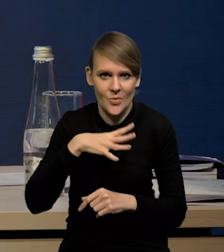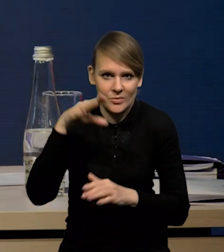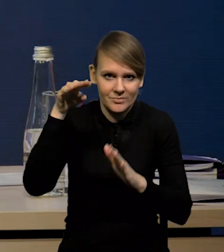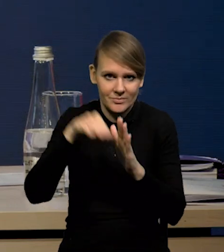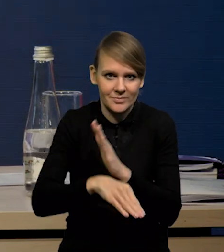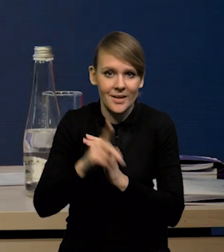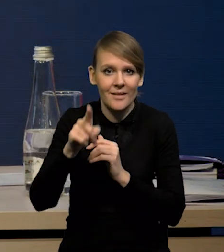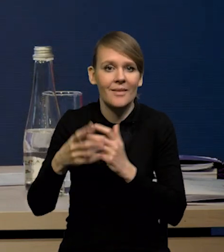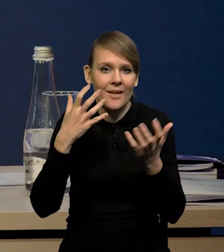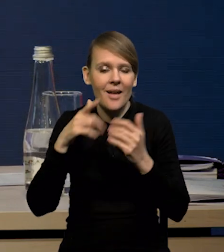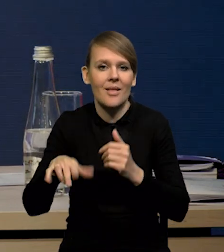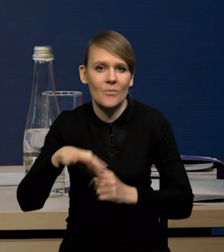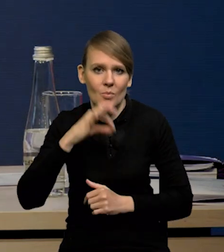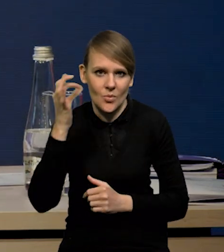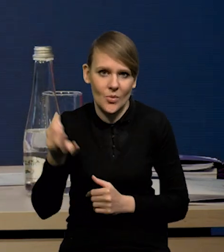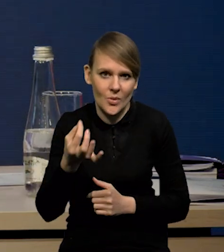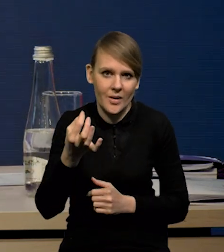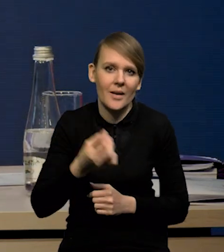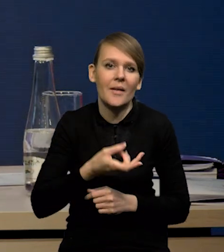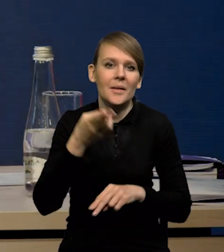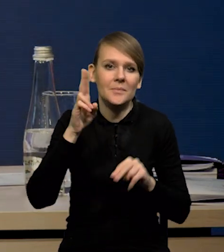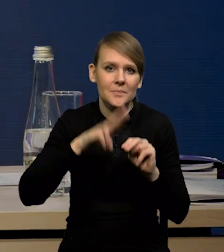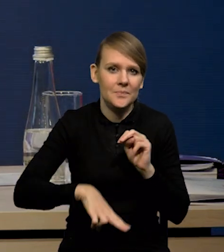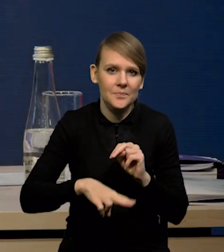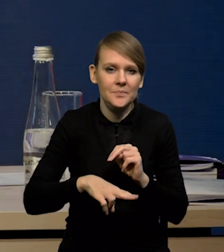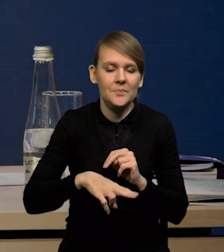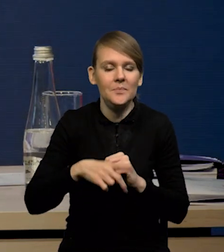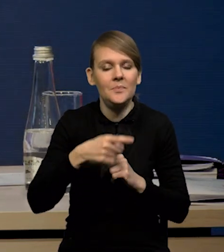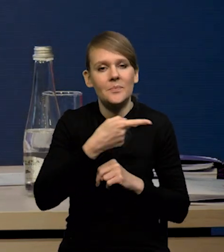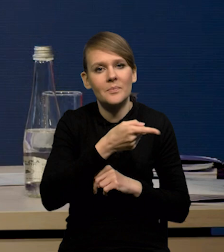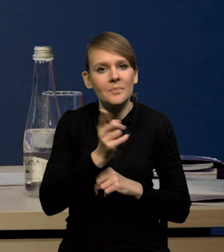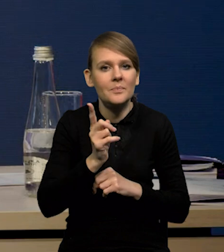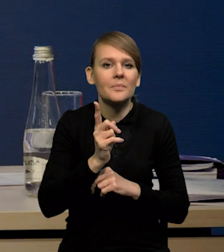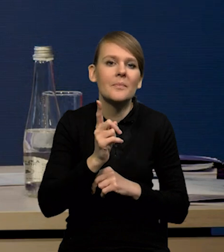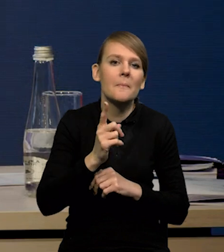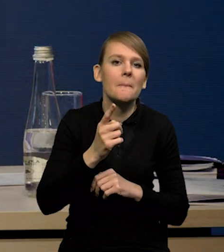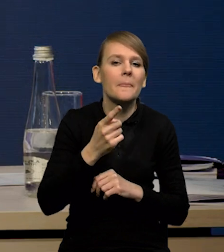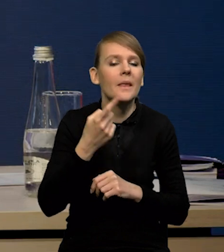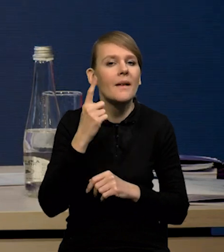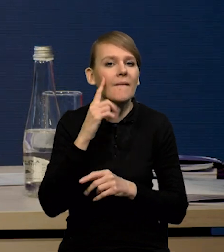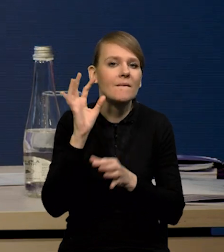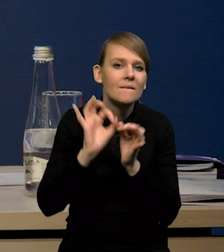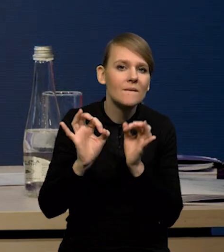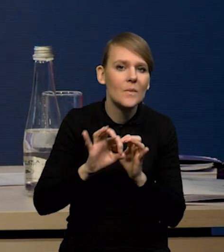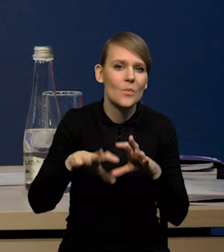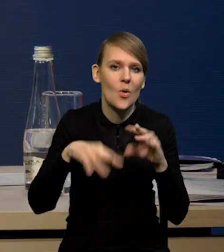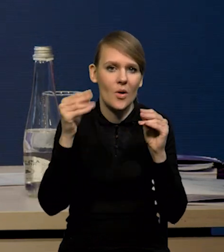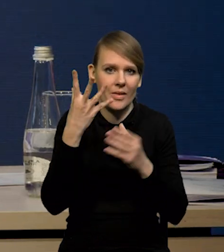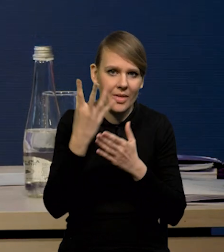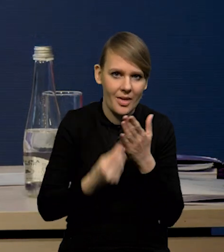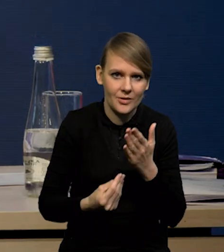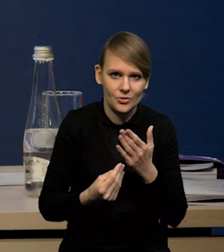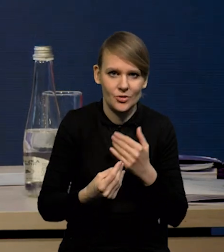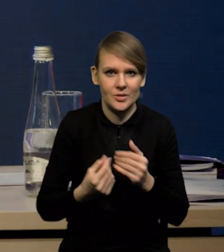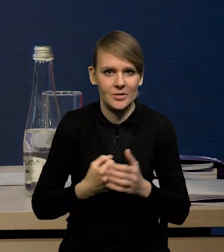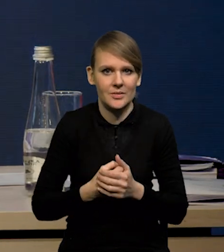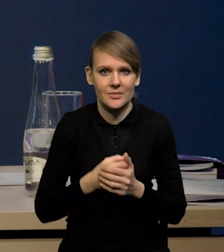ale te dane są zdecydowanie lepsze od tego, czego oczekiwali ekonomiści wczesną jesienią, w momencie, kiedy rysował nam się na horyzoncie